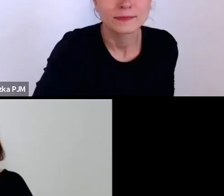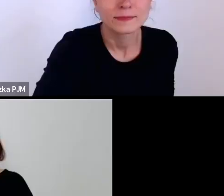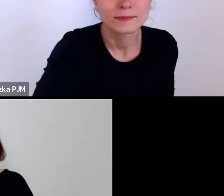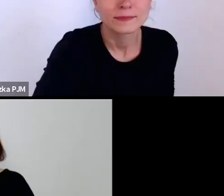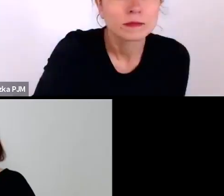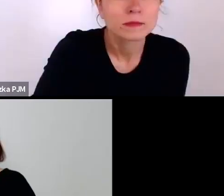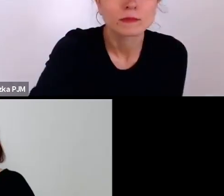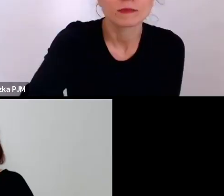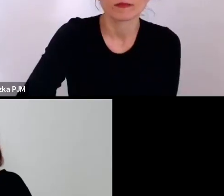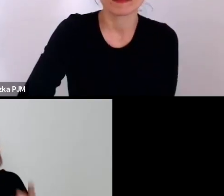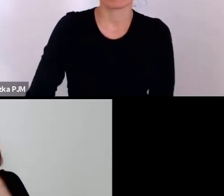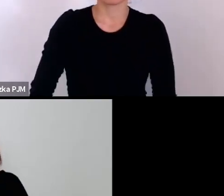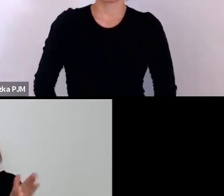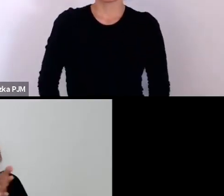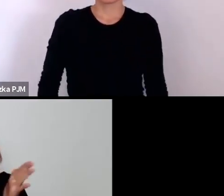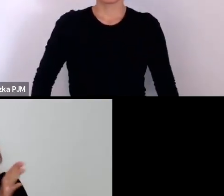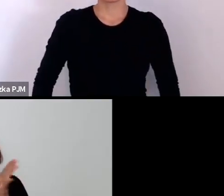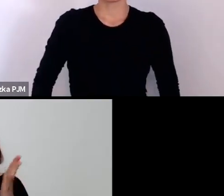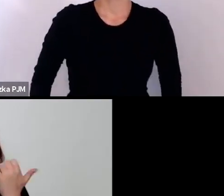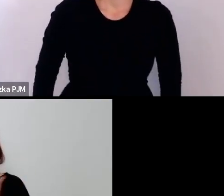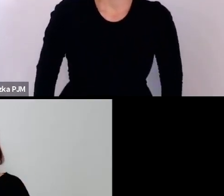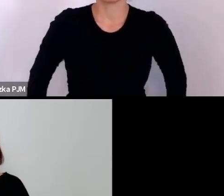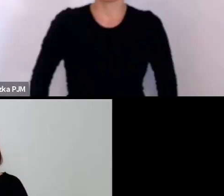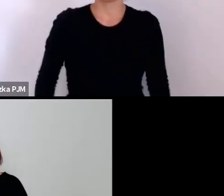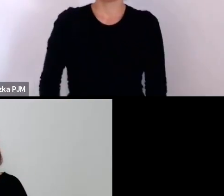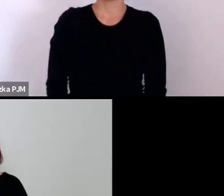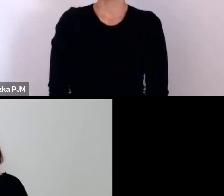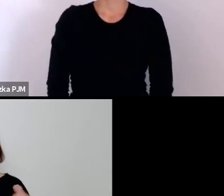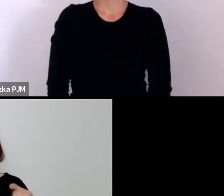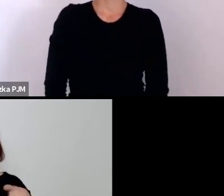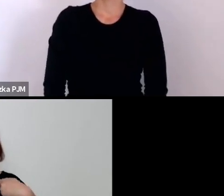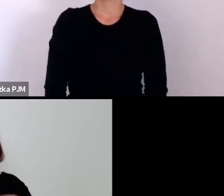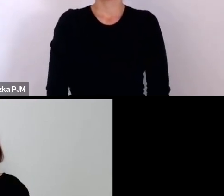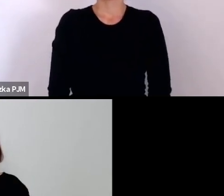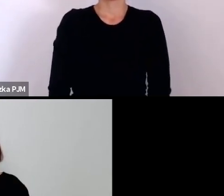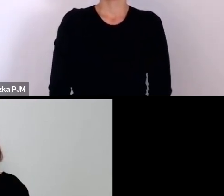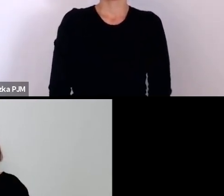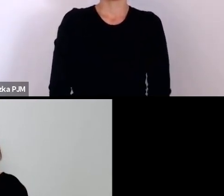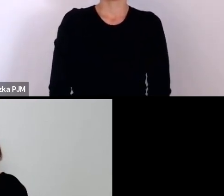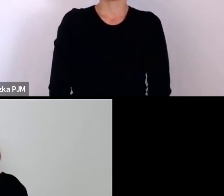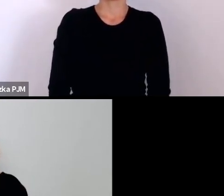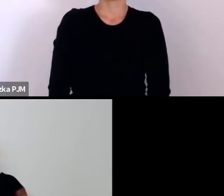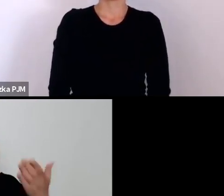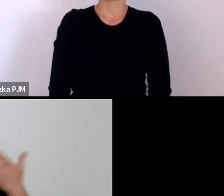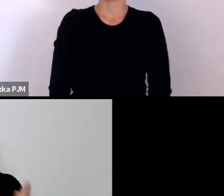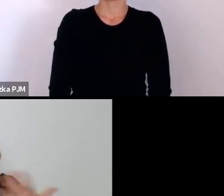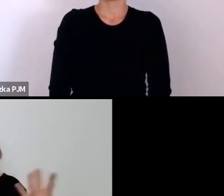z tego powodu ostatecznie kubraczek trafił na wystawę do Muzeum Etnograficznego.